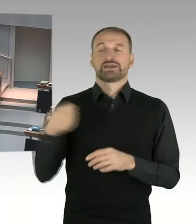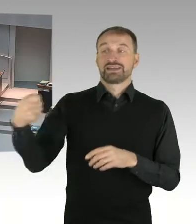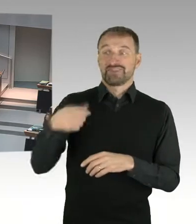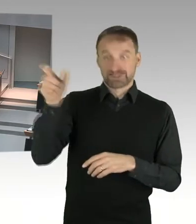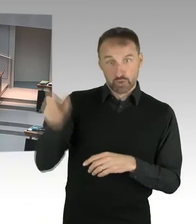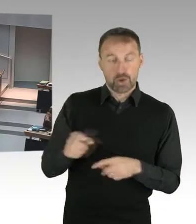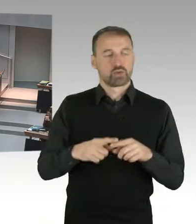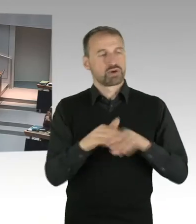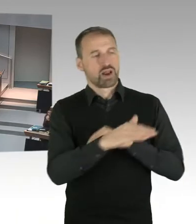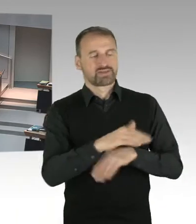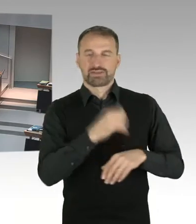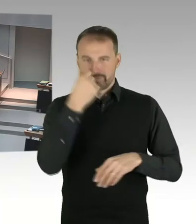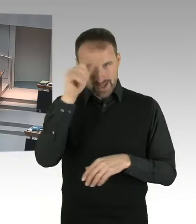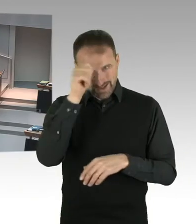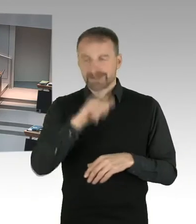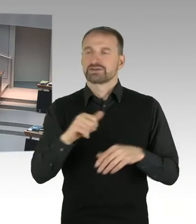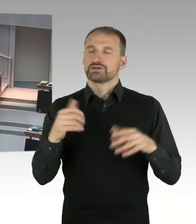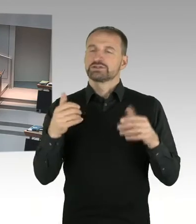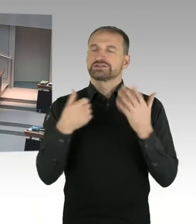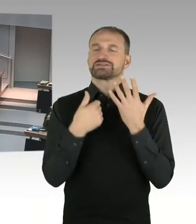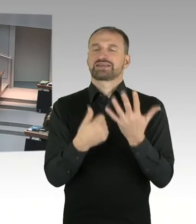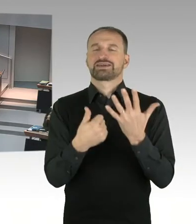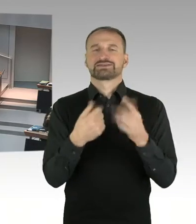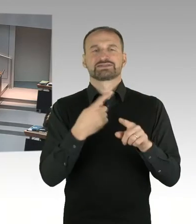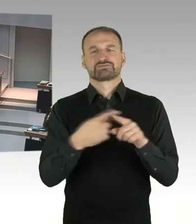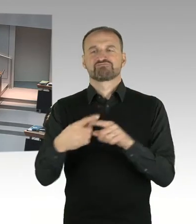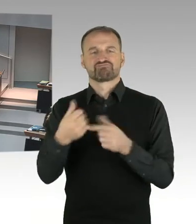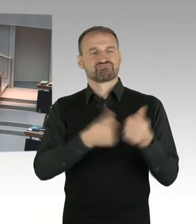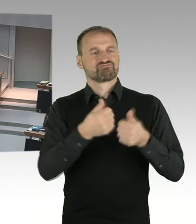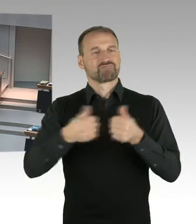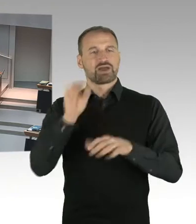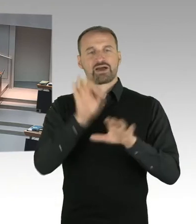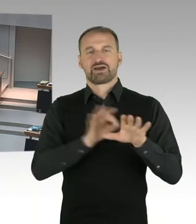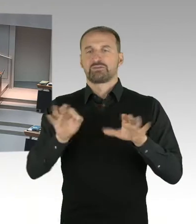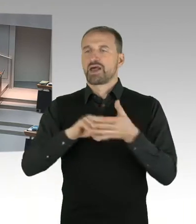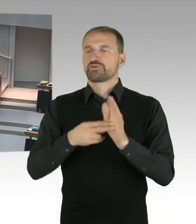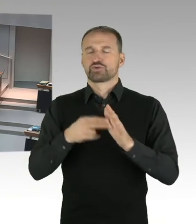auf den Grundlagen, die ich eben geschildert habe, mal städtebauliche Visionen zu entwickeln.